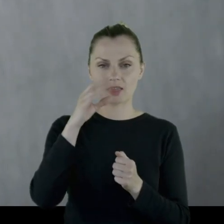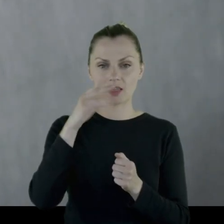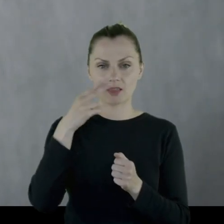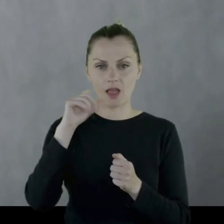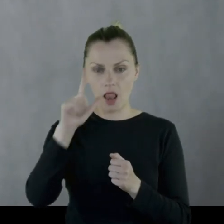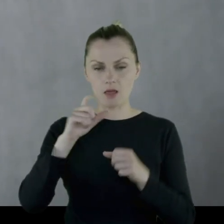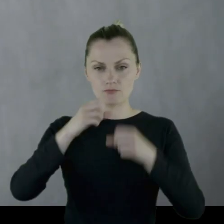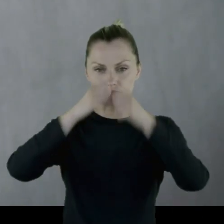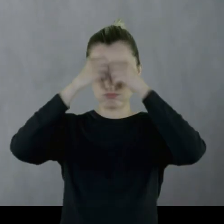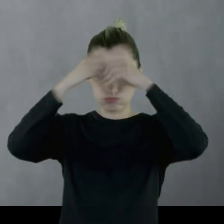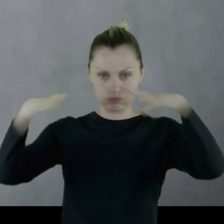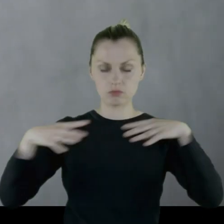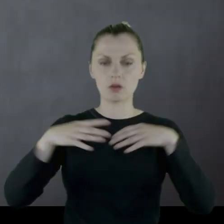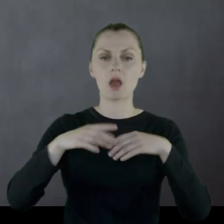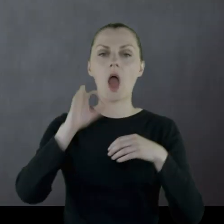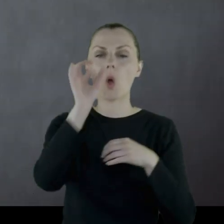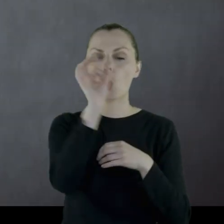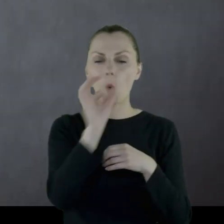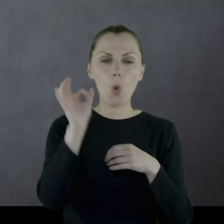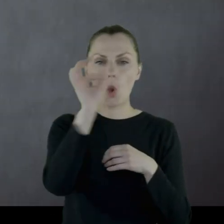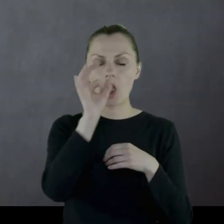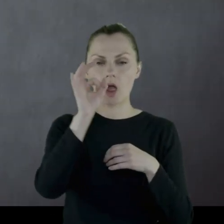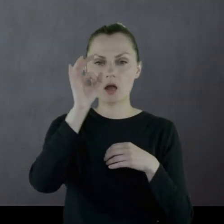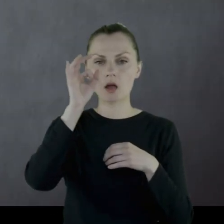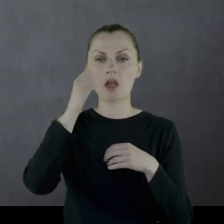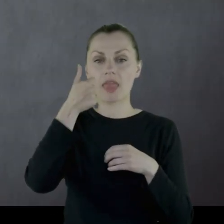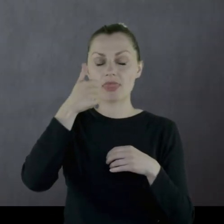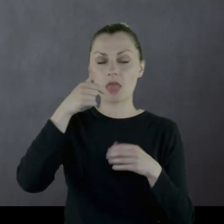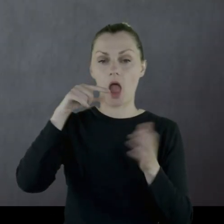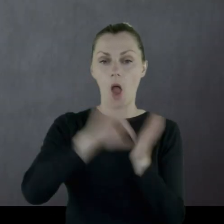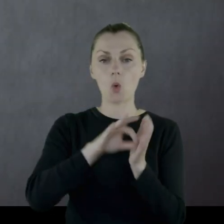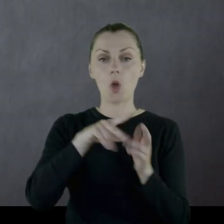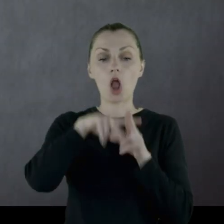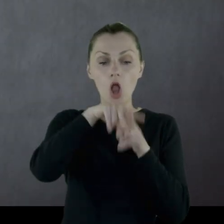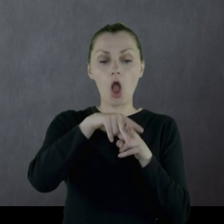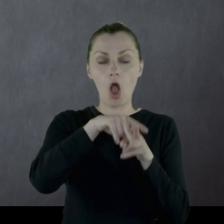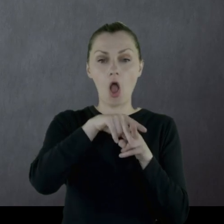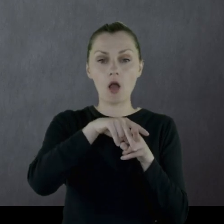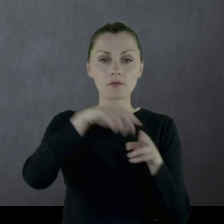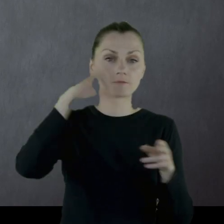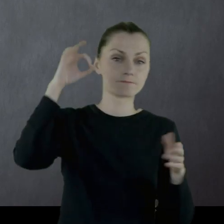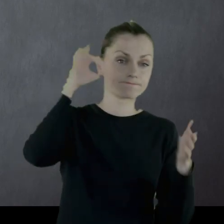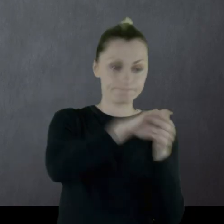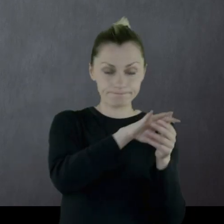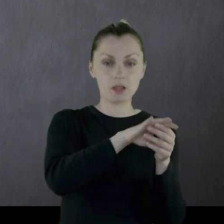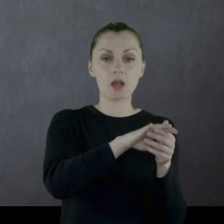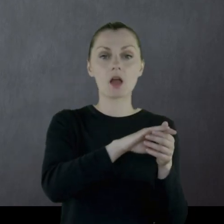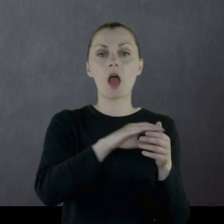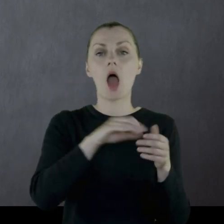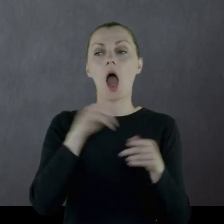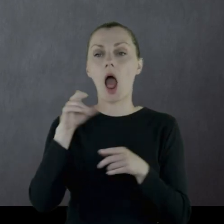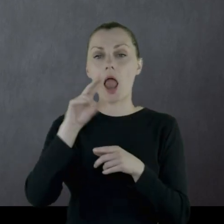Kulki szrapnelowe - jedna weszła w grzywę konia, druga w biodro Leona.